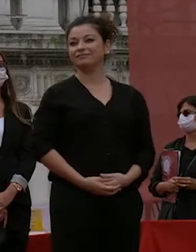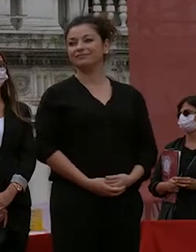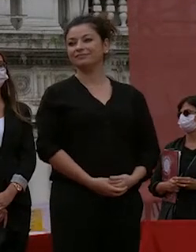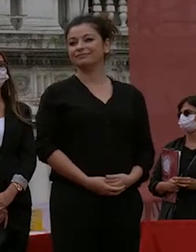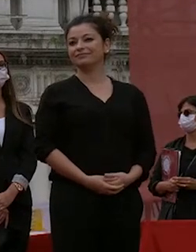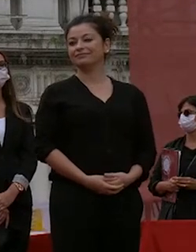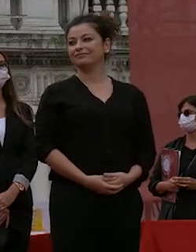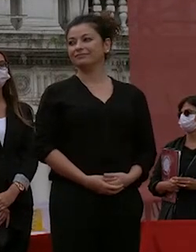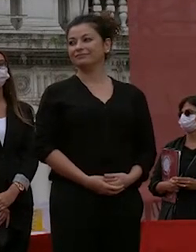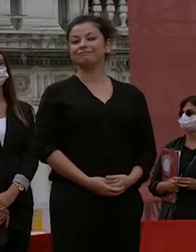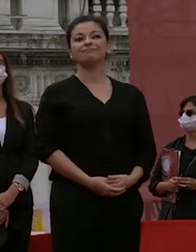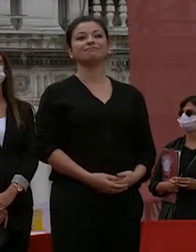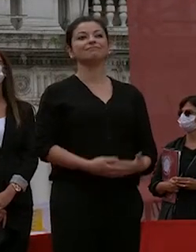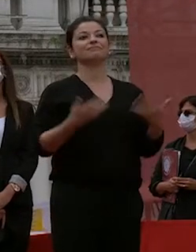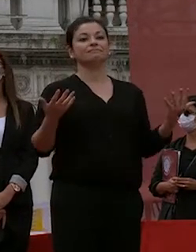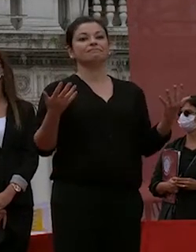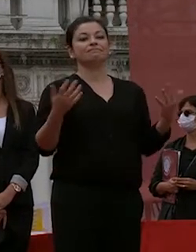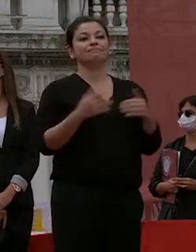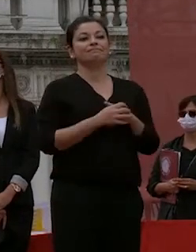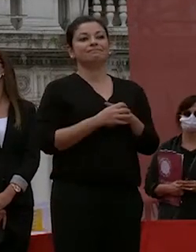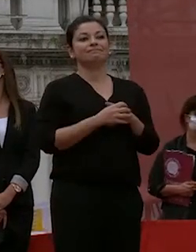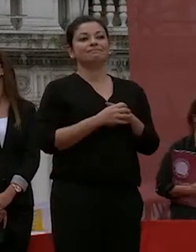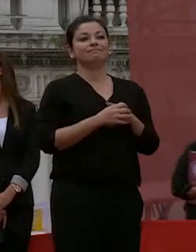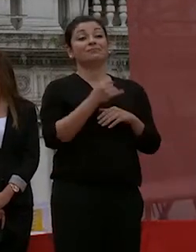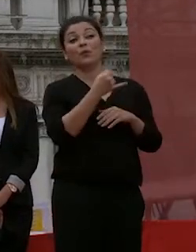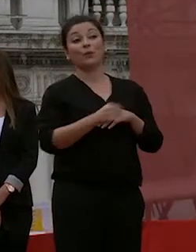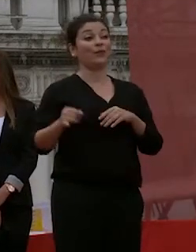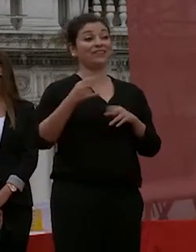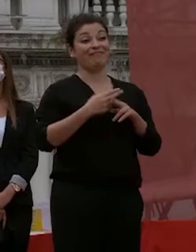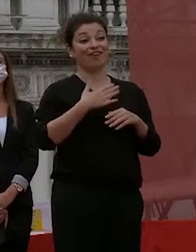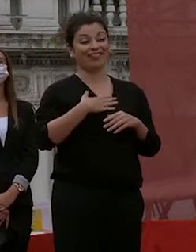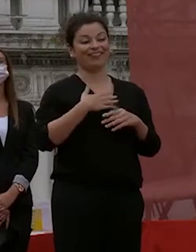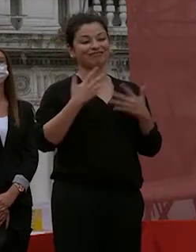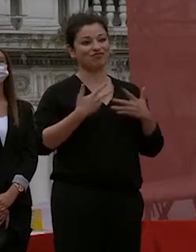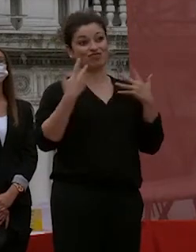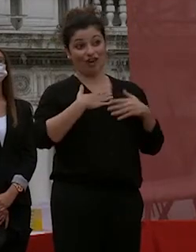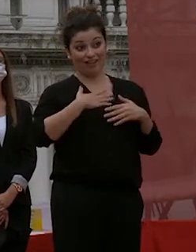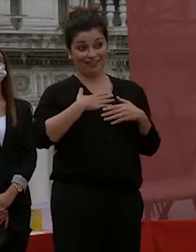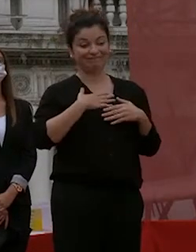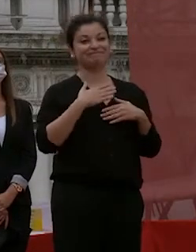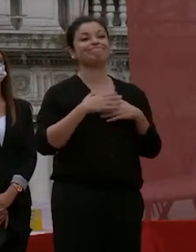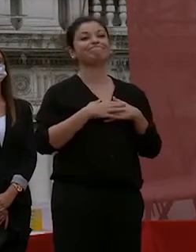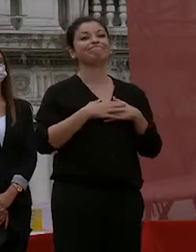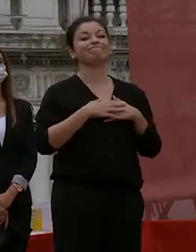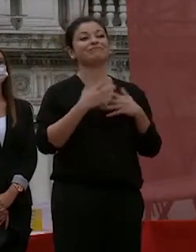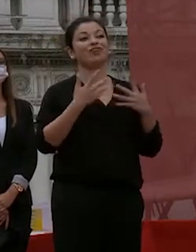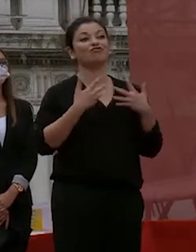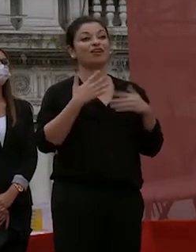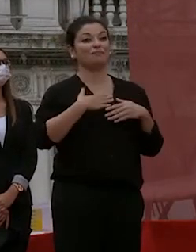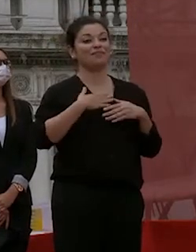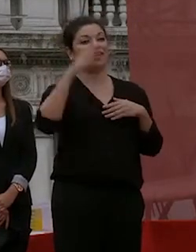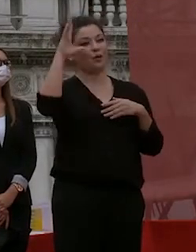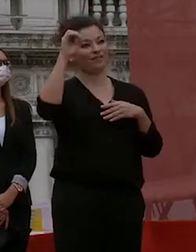e adesso per l'ultima volta con grande gioia mia di tutta l'università è vostra